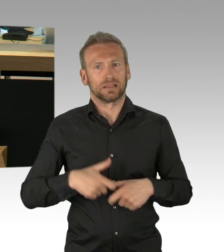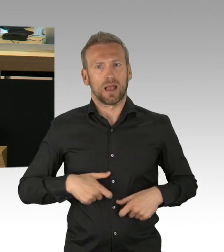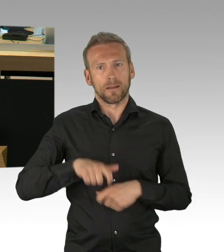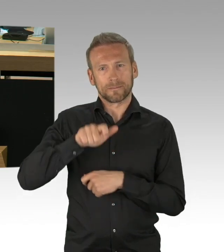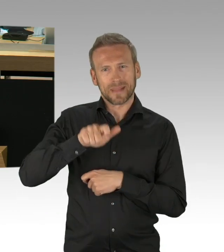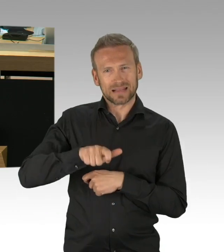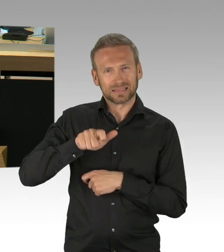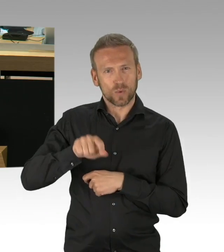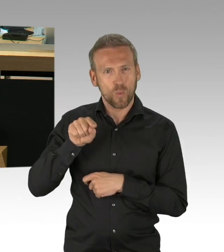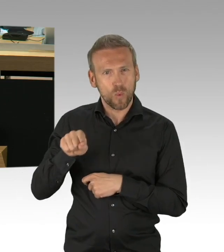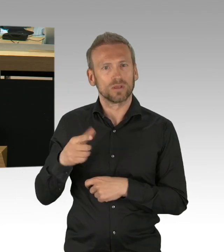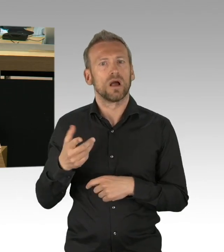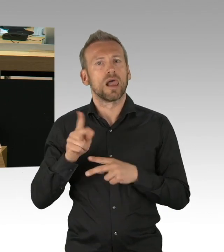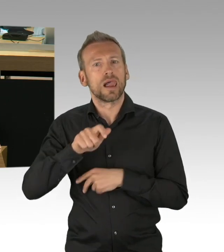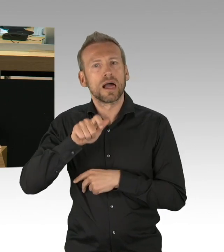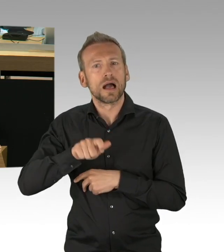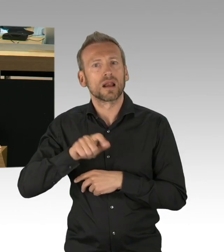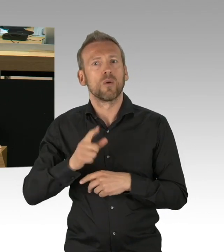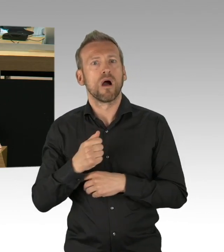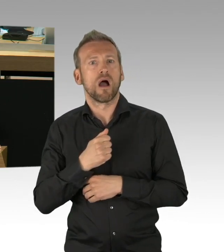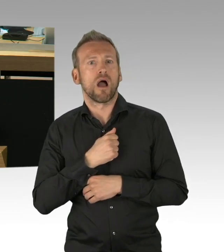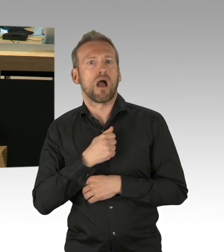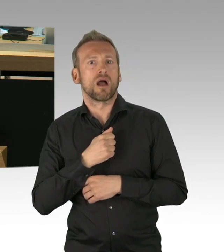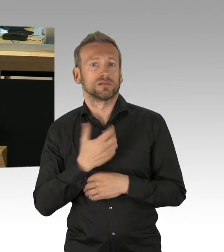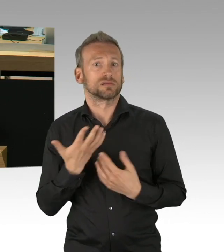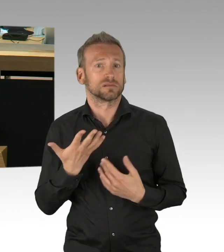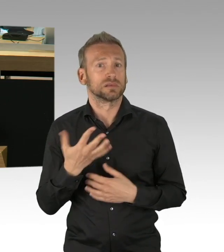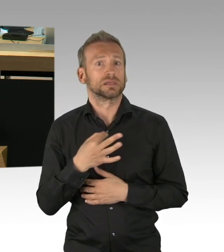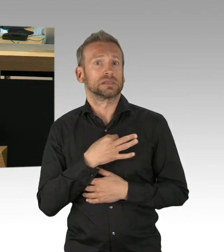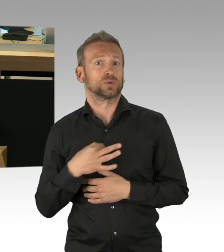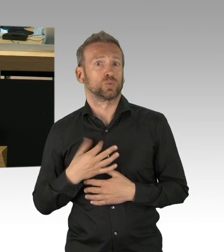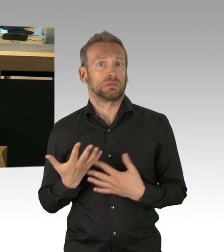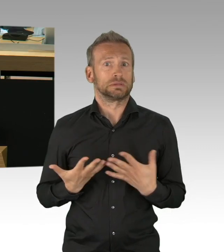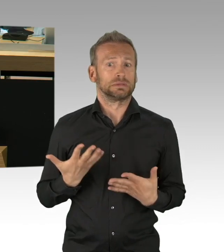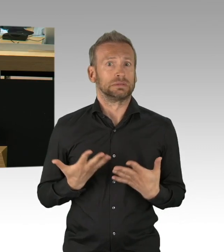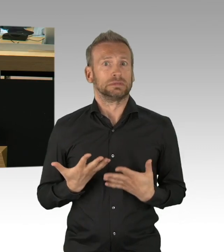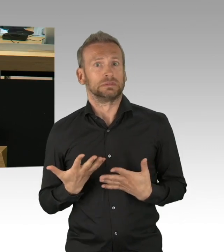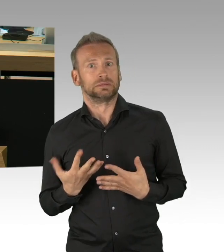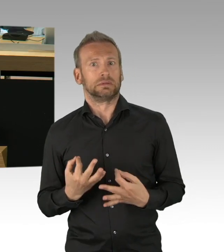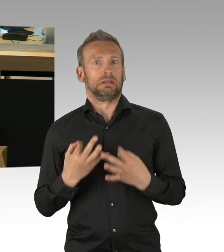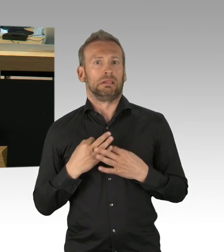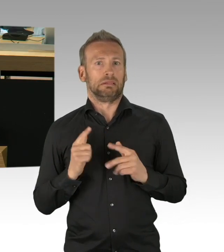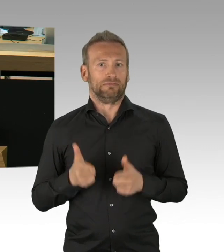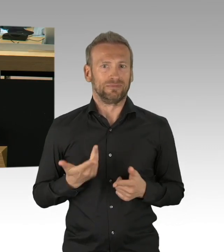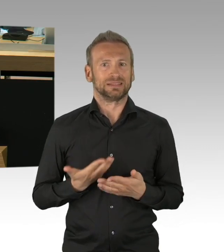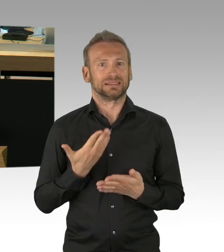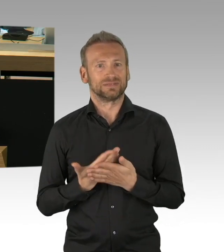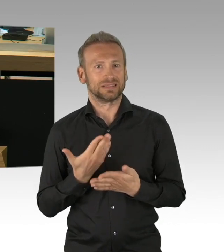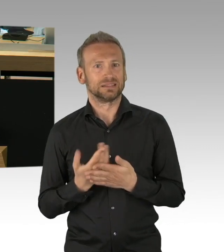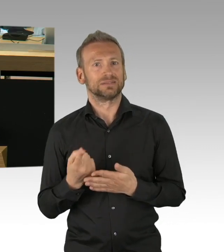und haben uns auch über die Rechtsverordnungen unterhalten. Aber meine sehr geehrten Damen und Herren, ich wüsste von der Verkehrsverwaltung sehr gerne,